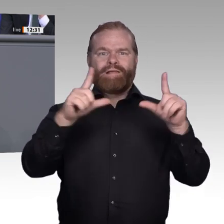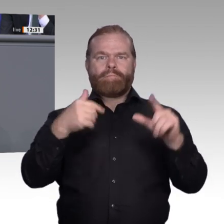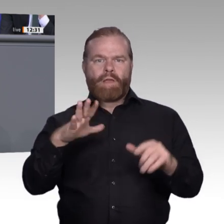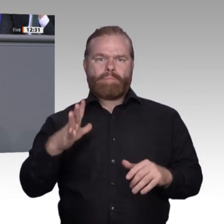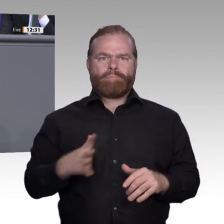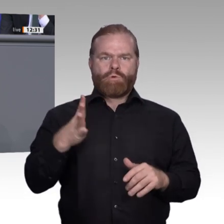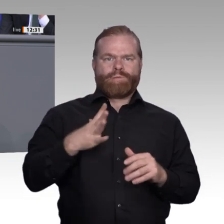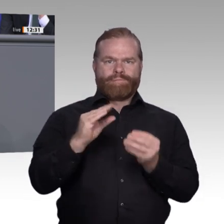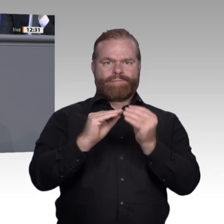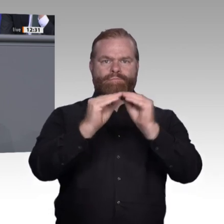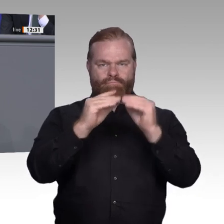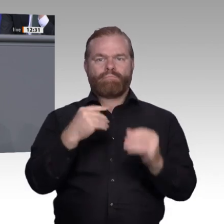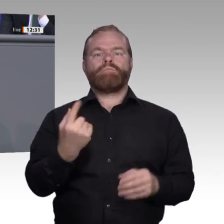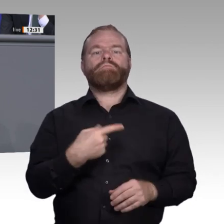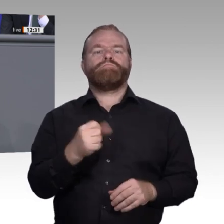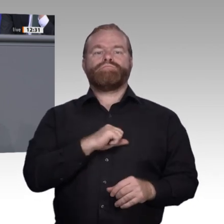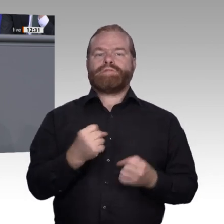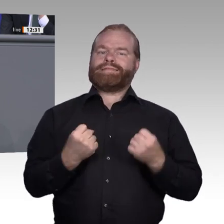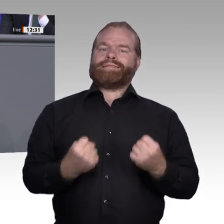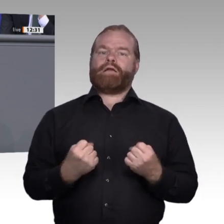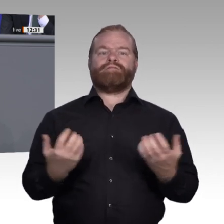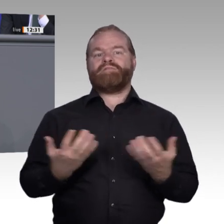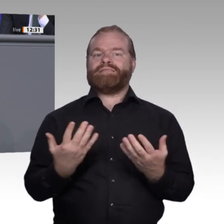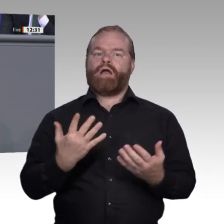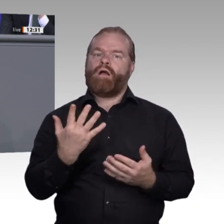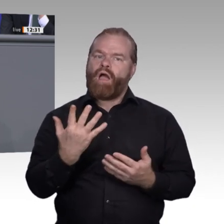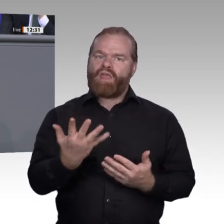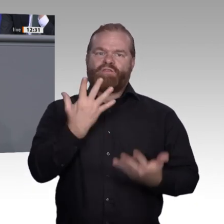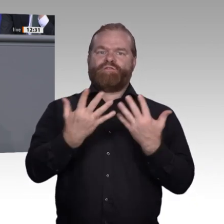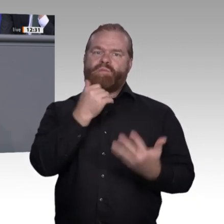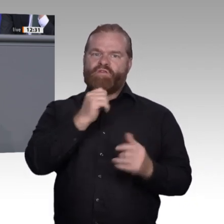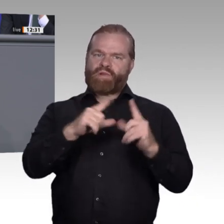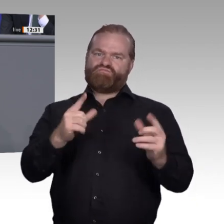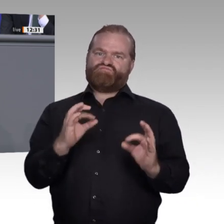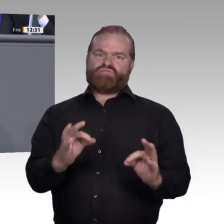und das lebensbegleitende Lernen im Betrieb eine neue Qualität. Wir können darum festhalten: